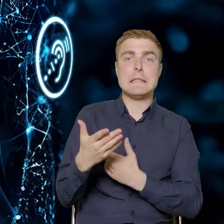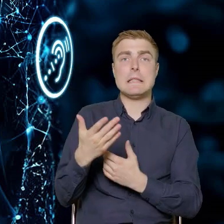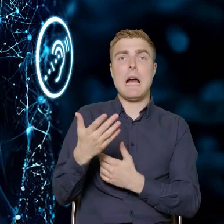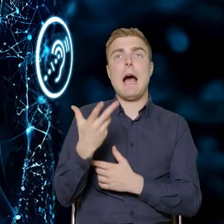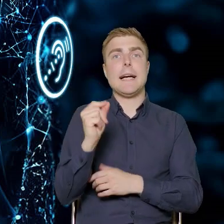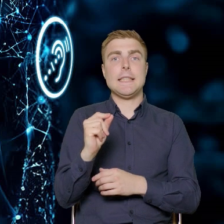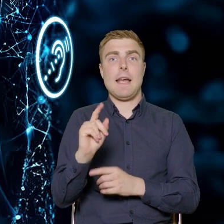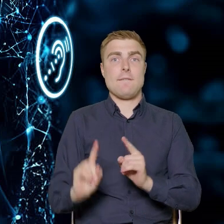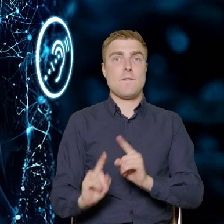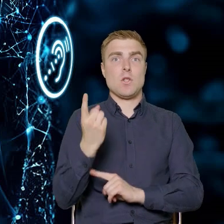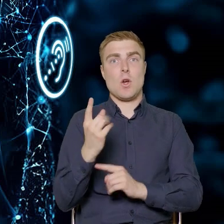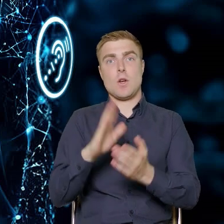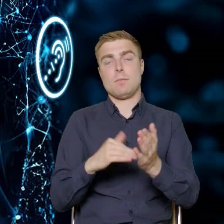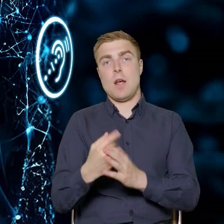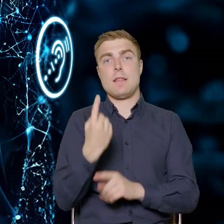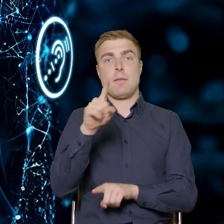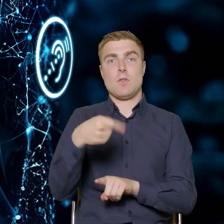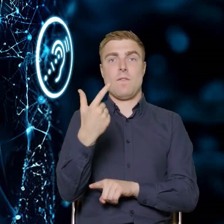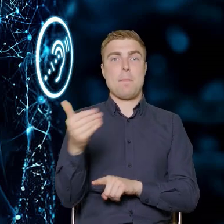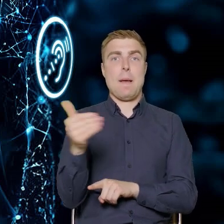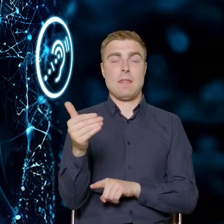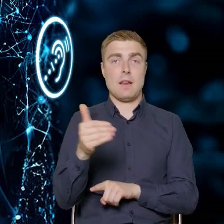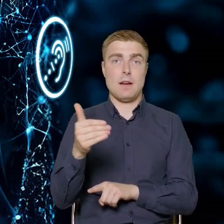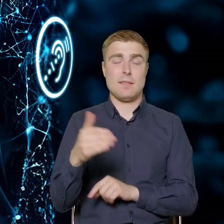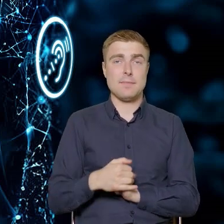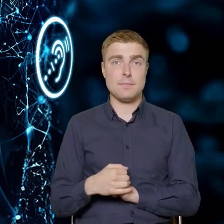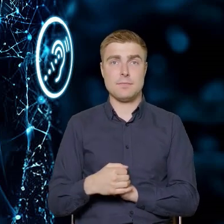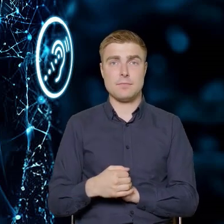a nie na wysokości metr 20. Jeżeli Państwo podróżowali,